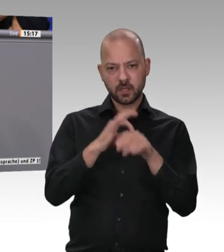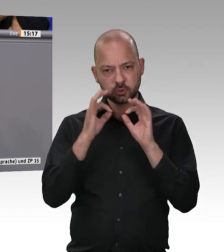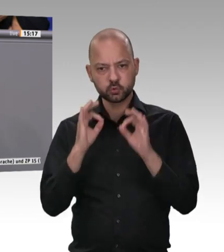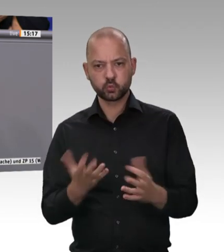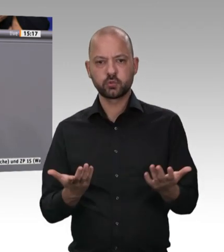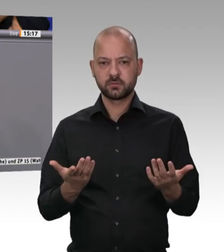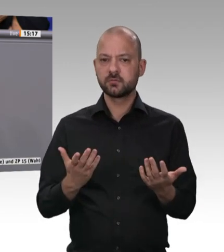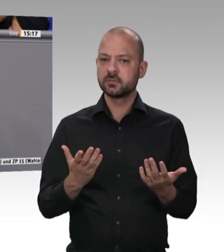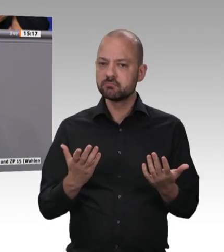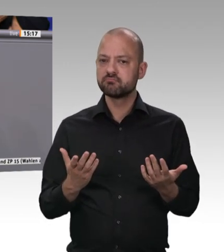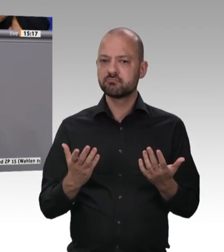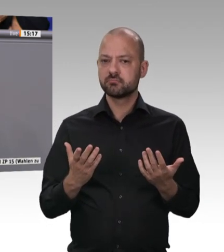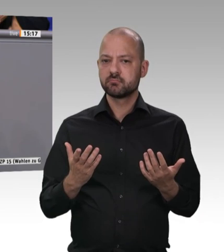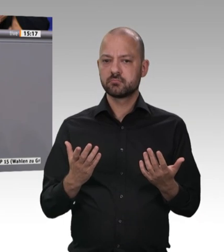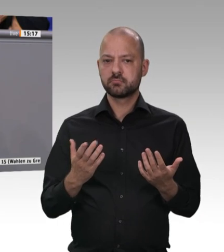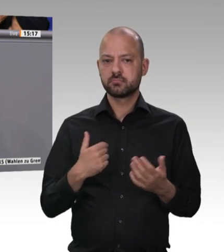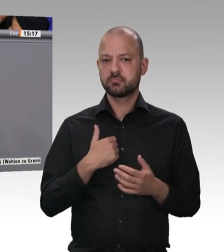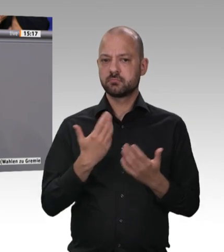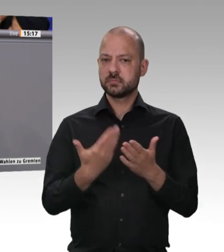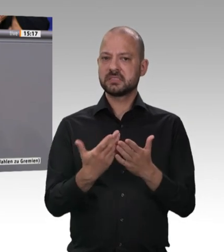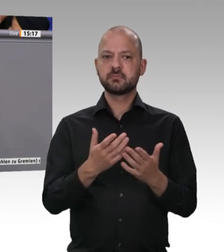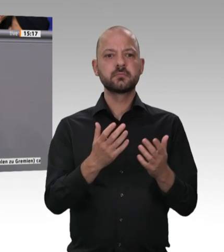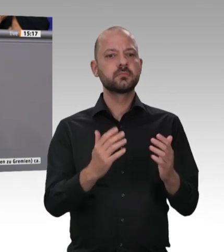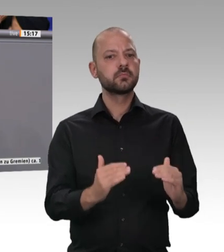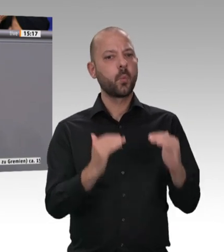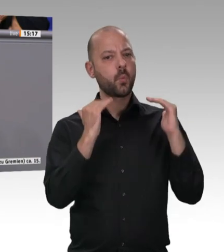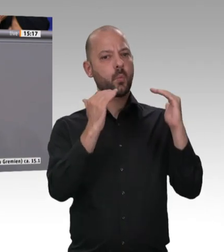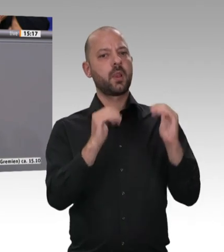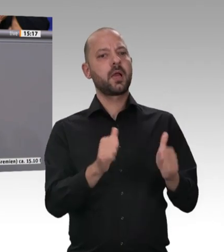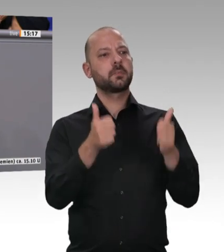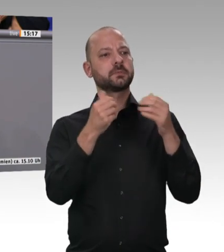werde alles teurer. Der Unterschied ist ja gar nicht so groß. Ich will ein Beispiel